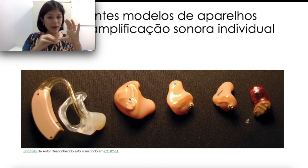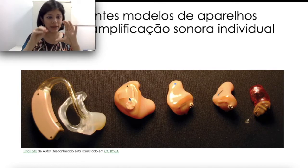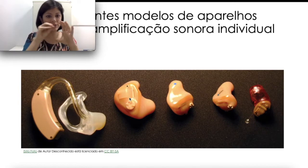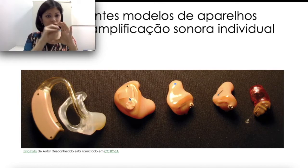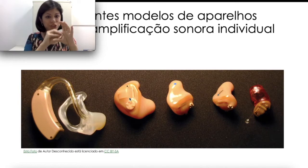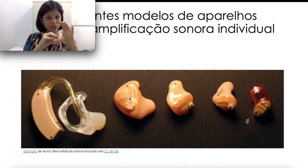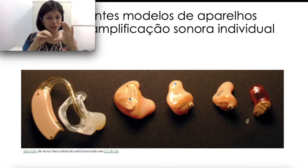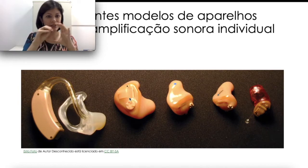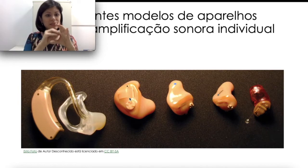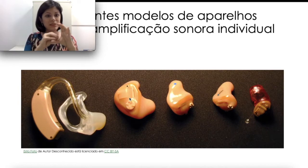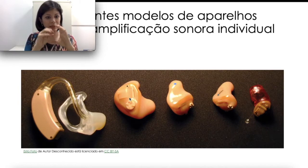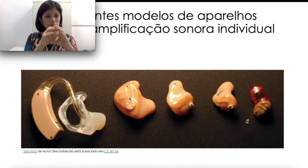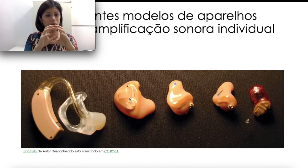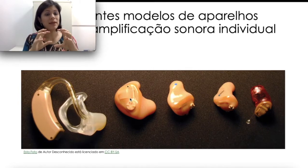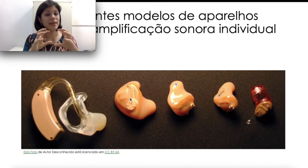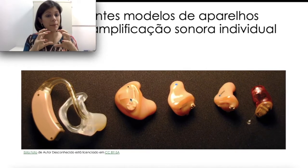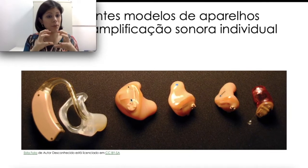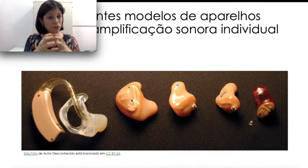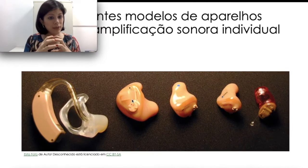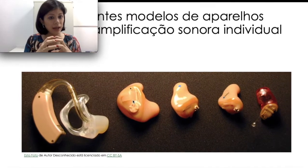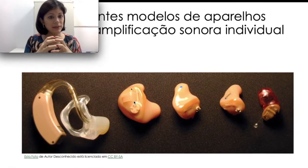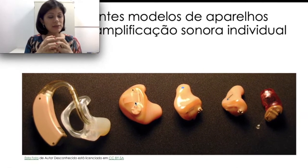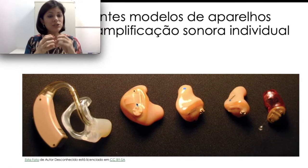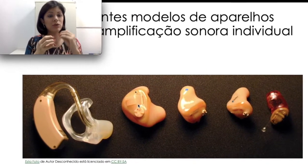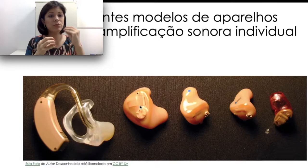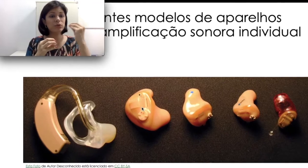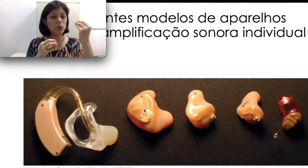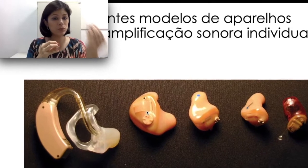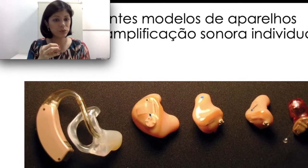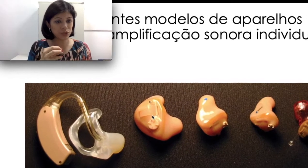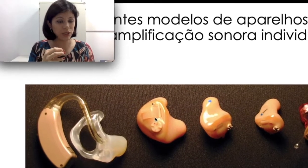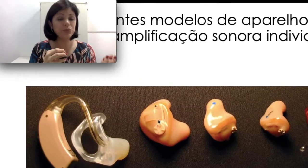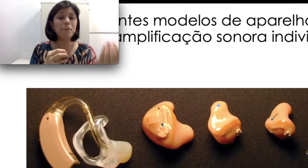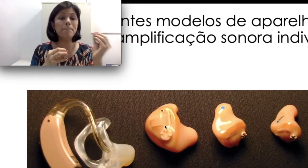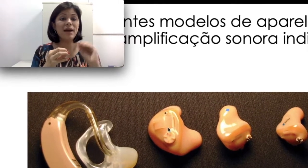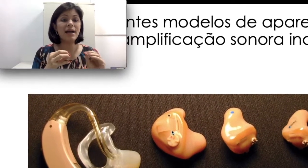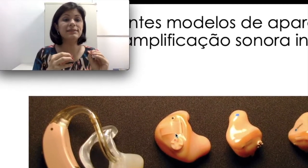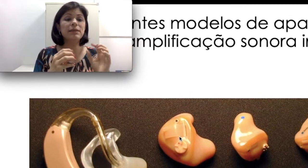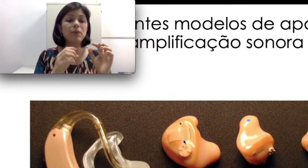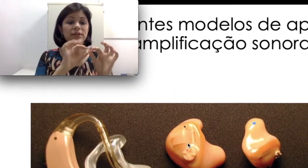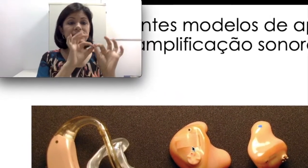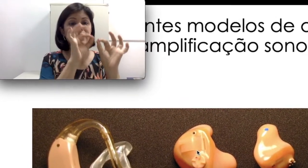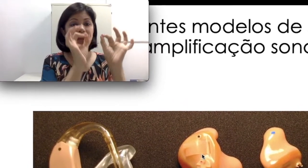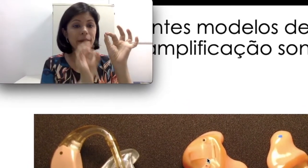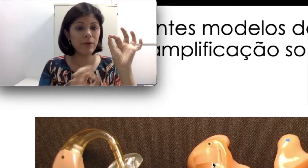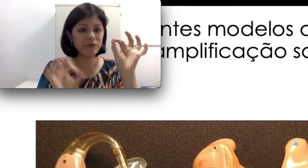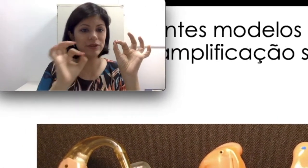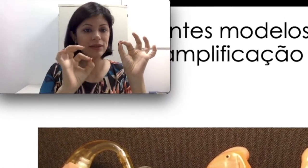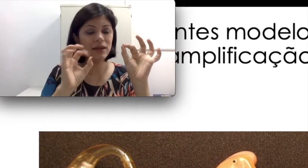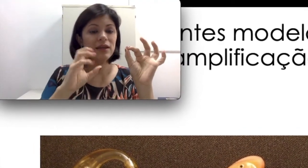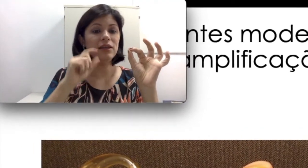parte de silicone que é moldada de acordo com o sujeito, mas que pode ser removida e